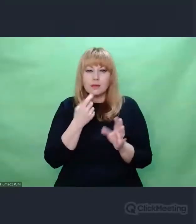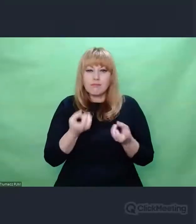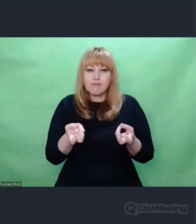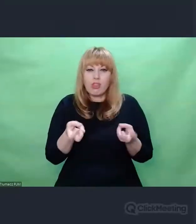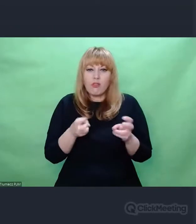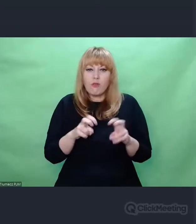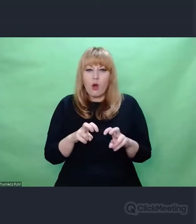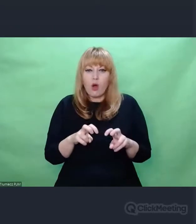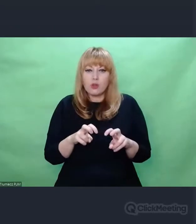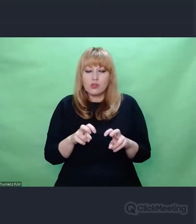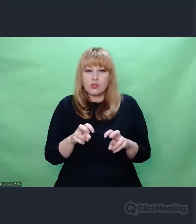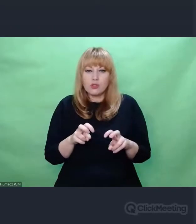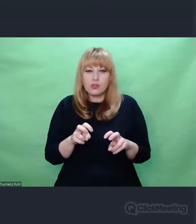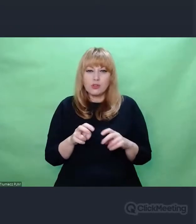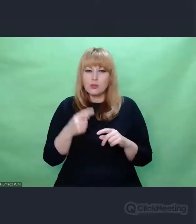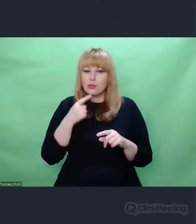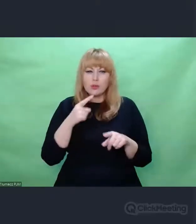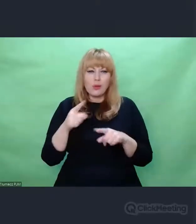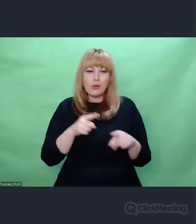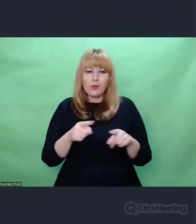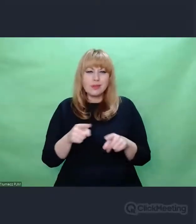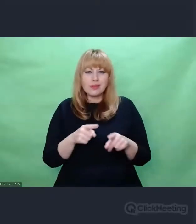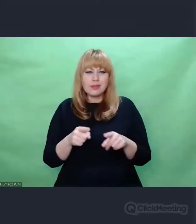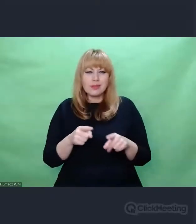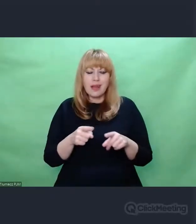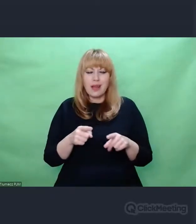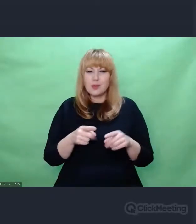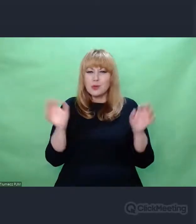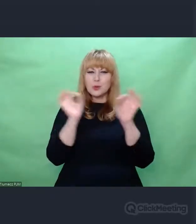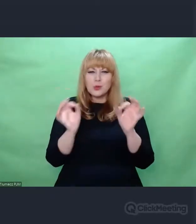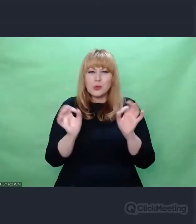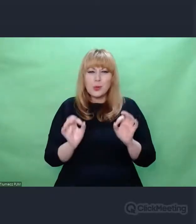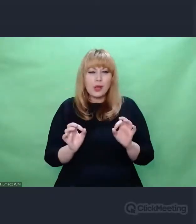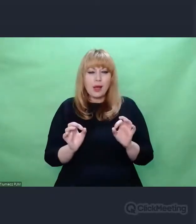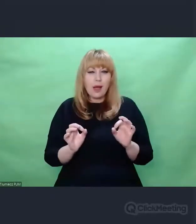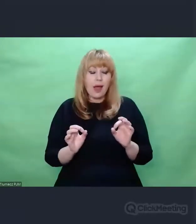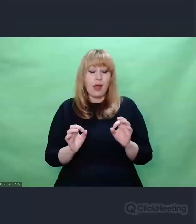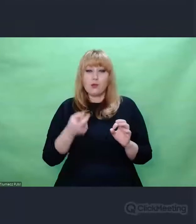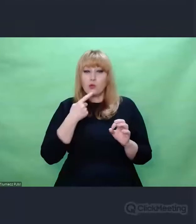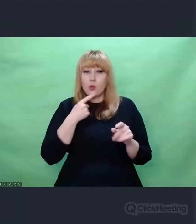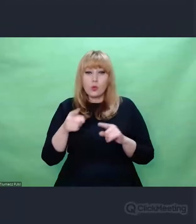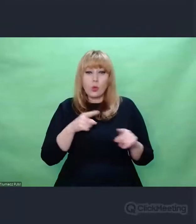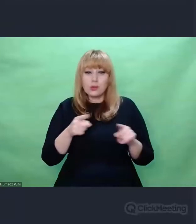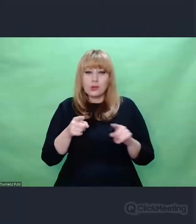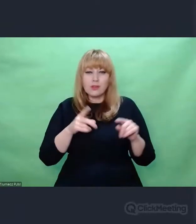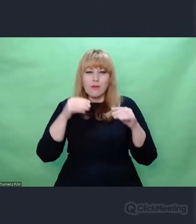Co to jest czynnik twórczy w dziele sztuki? Czym jest prawda? O tym też pisał Lutosławski